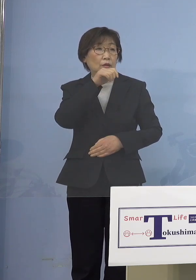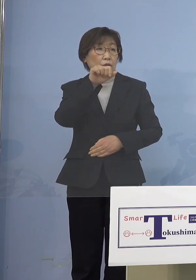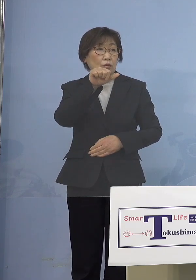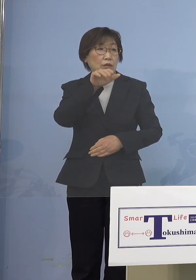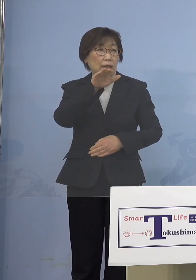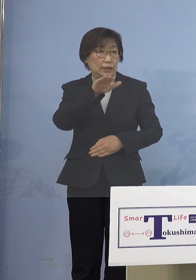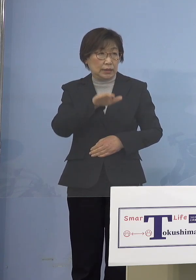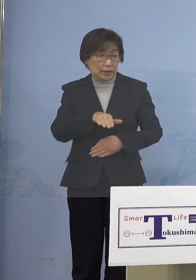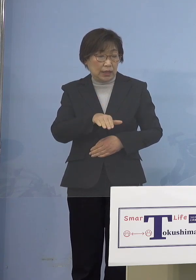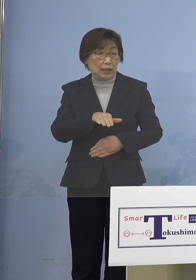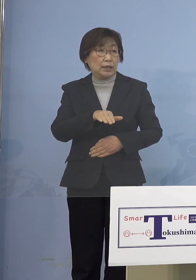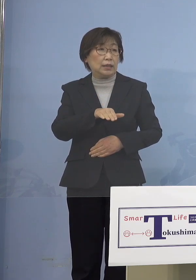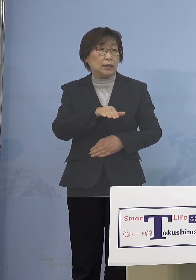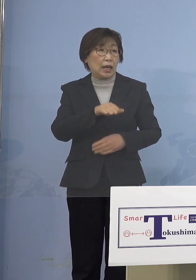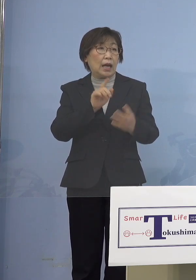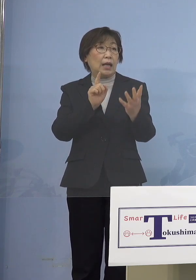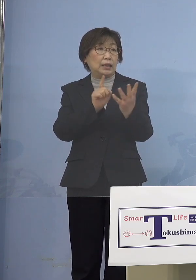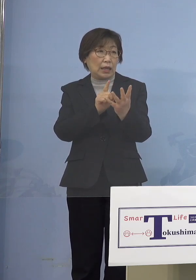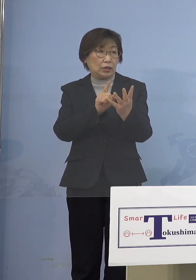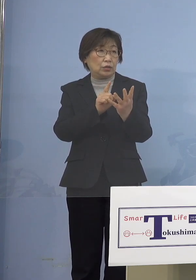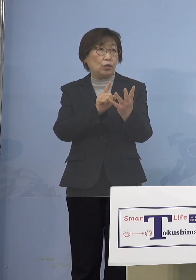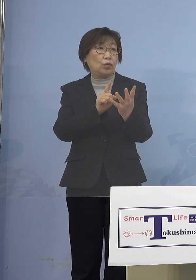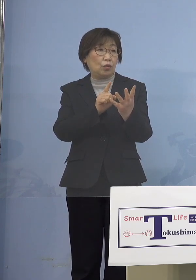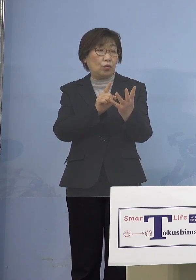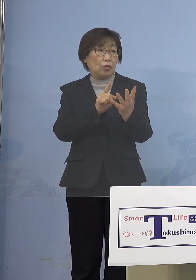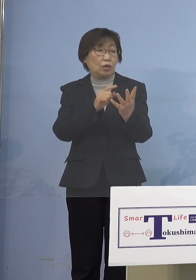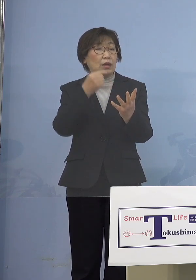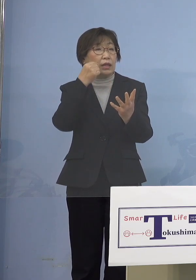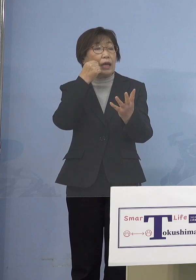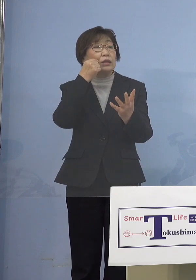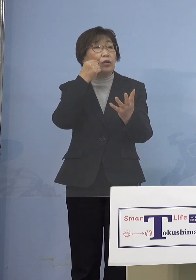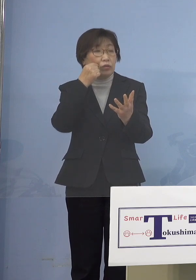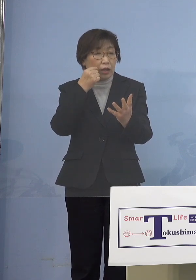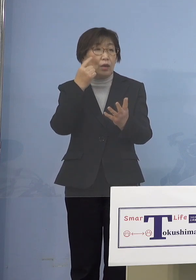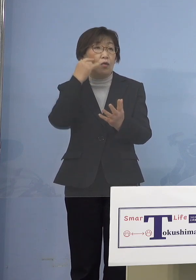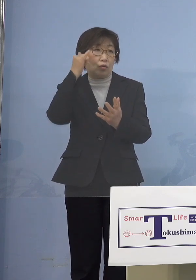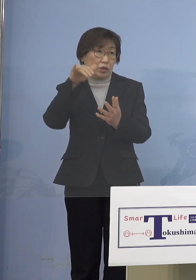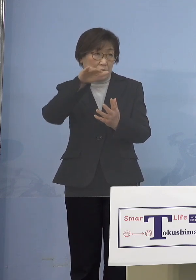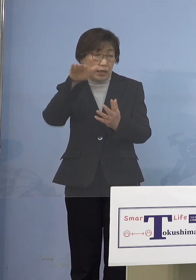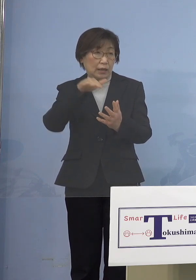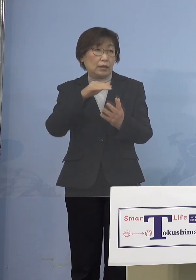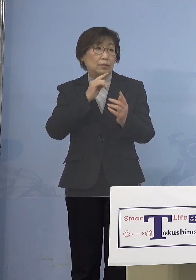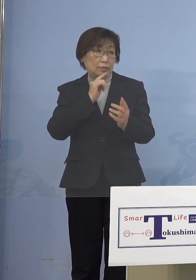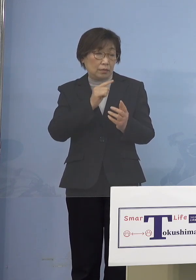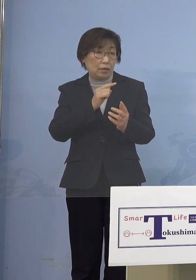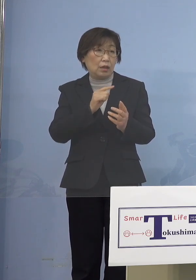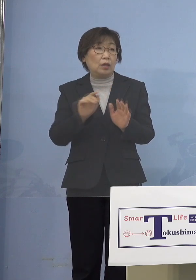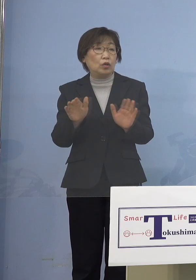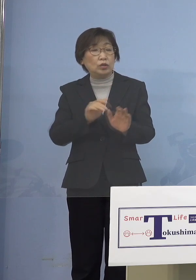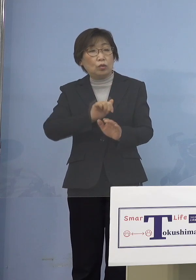ワクチン対象ではないので そもそも打てないというのと 児童等利用施設でクラスターが 相次いでいること